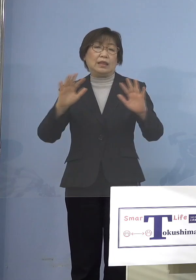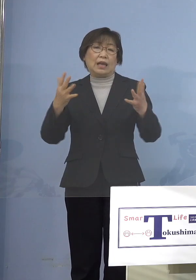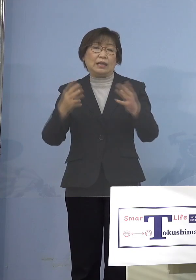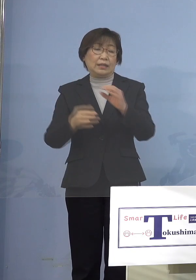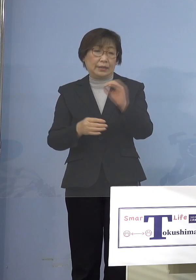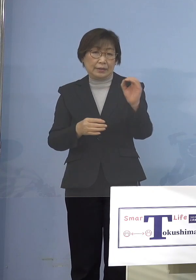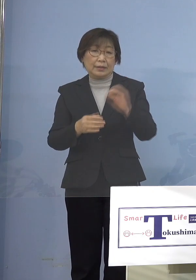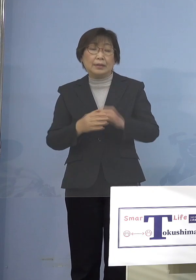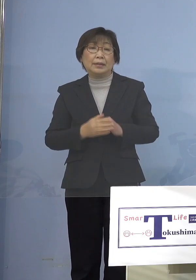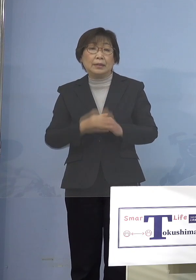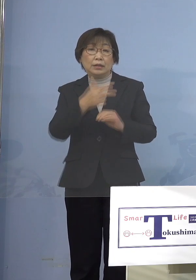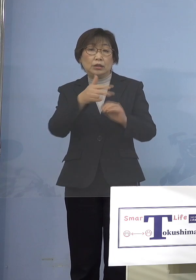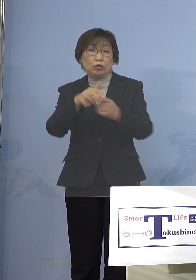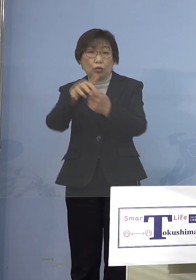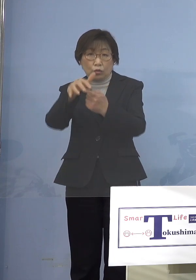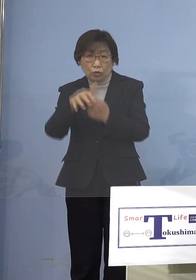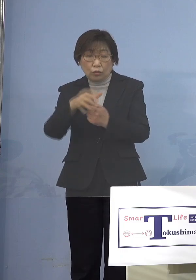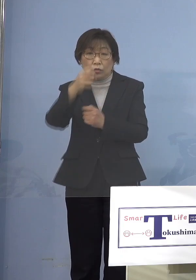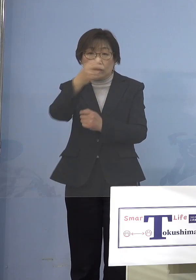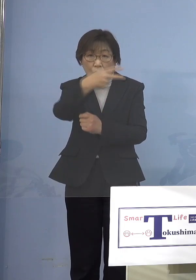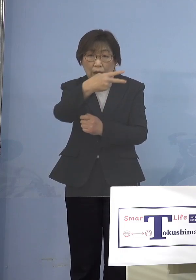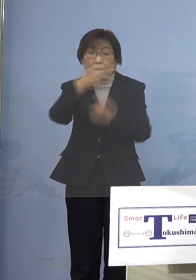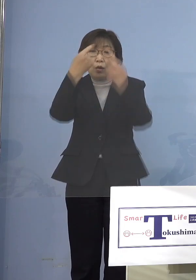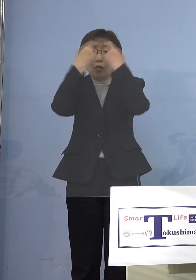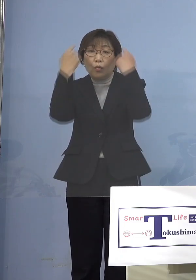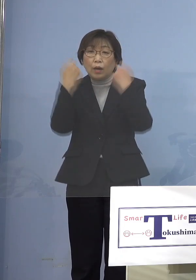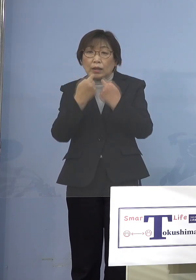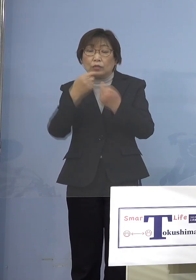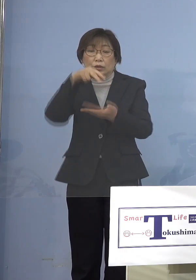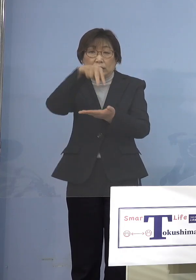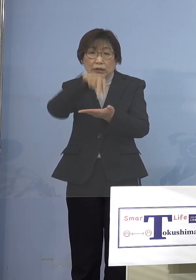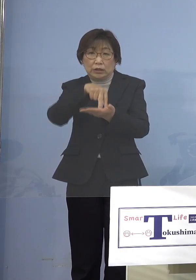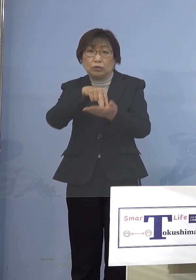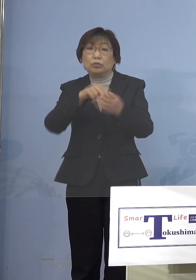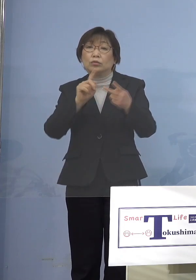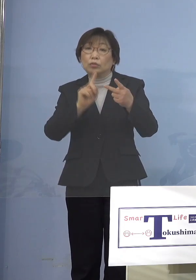市町村であったり私立であったり するものですから